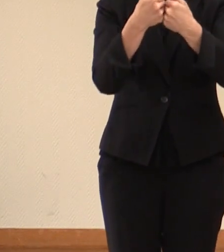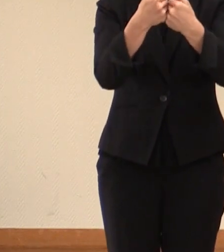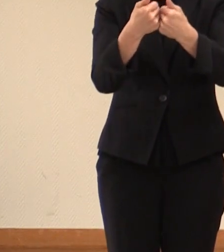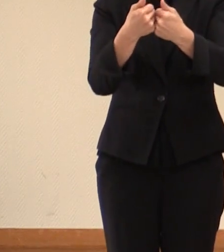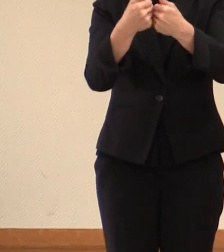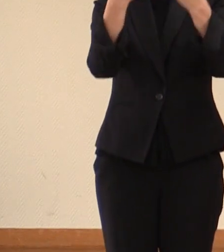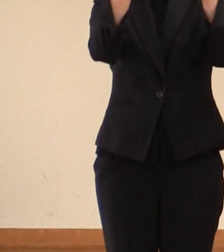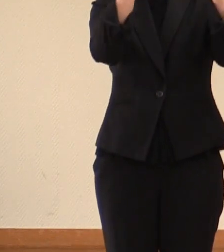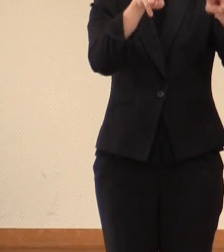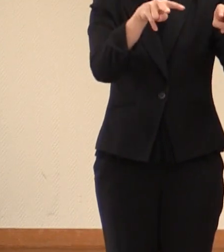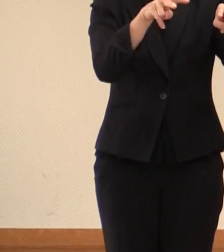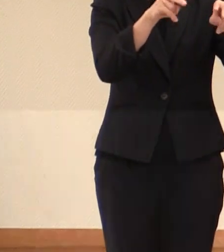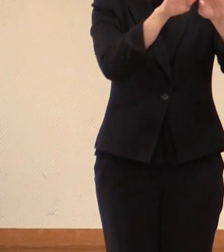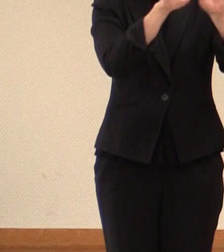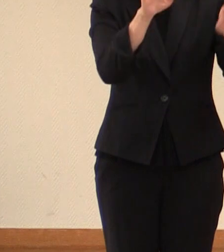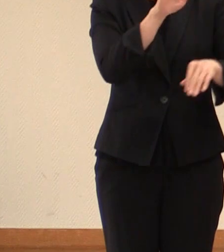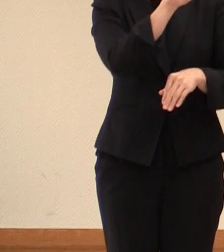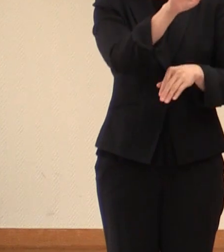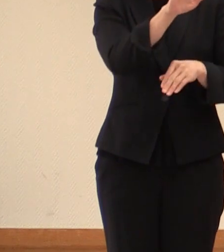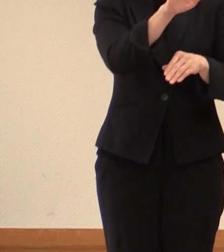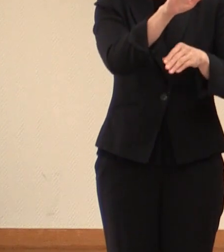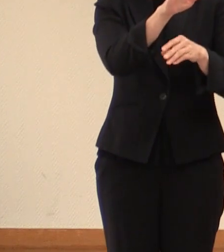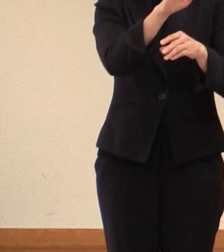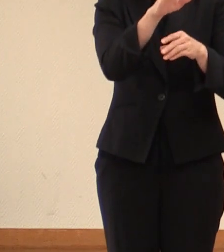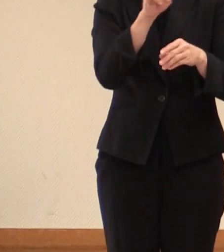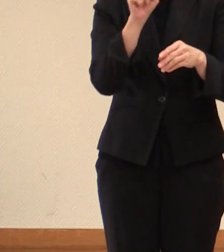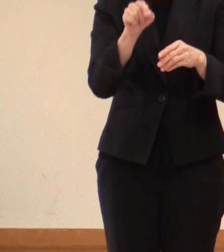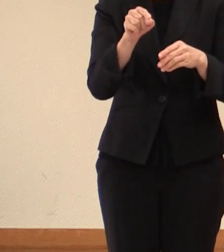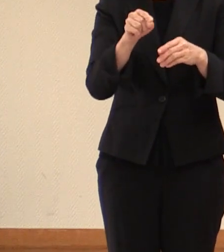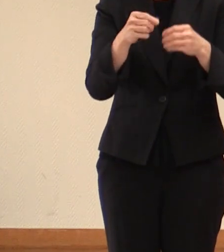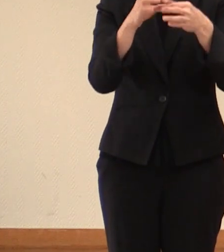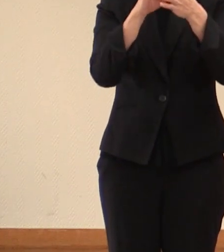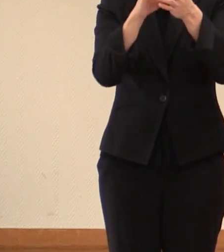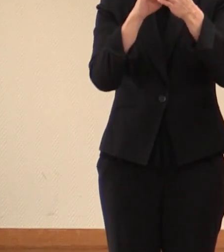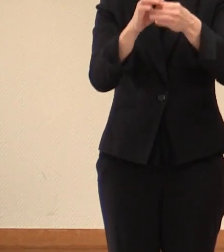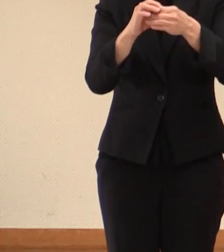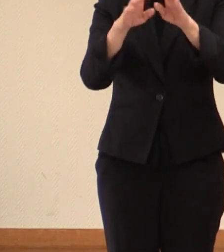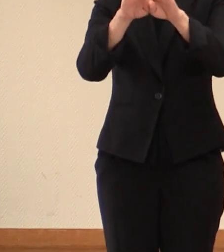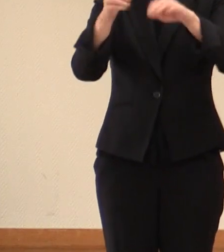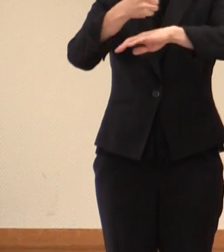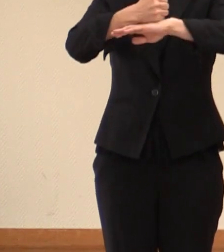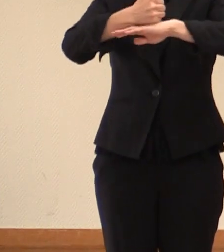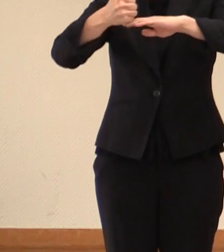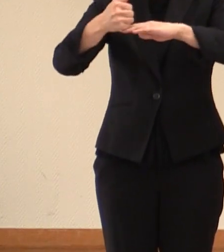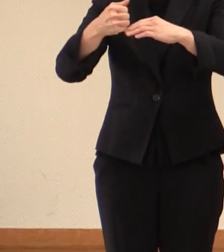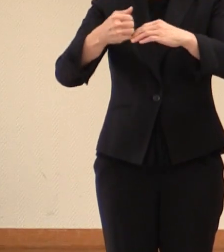合わせて行われます 関係閣僚会合のうち 倉敷市での 労働